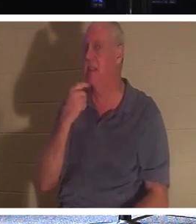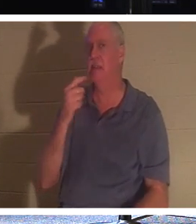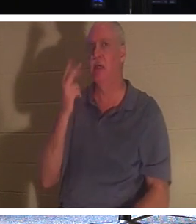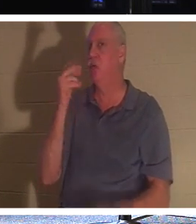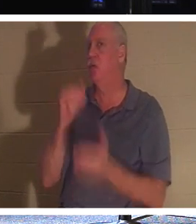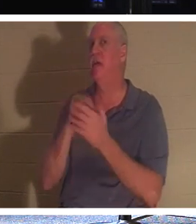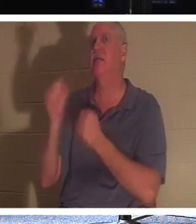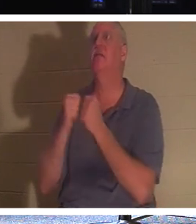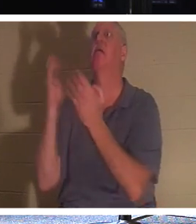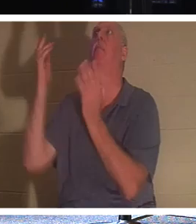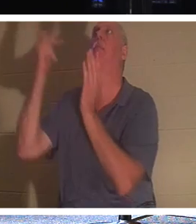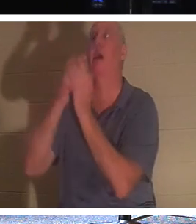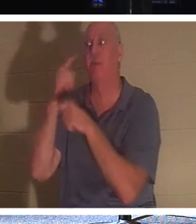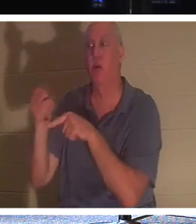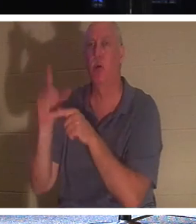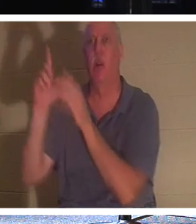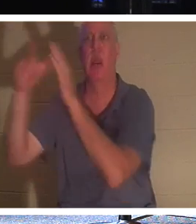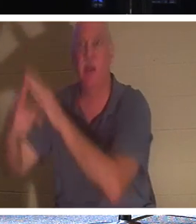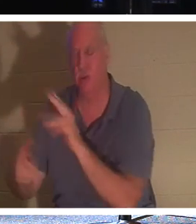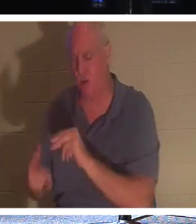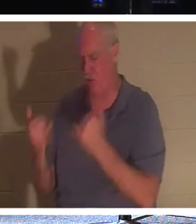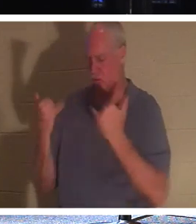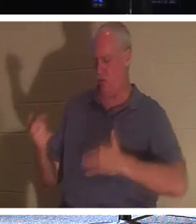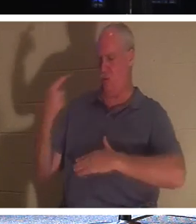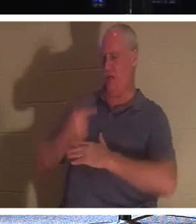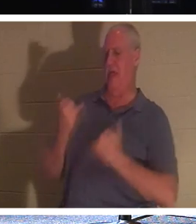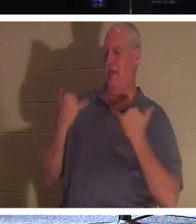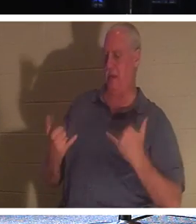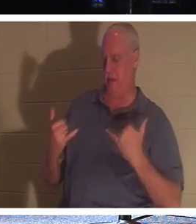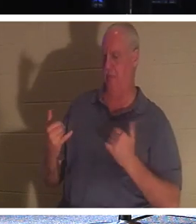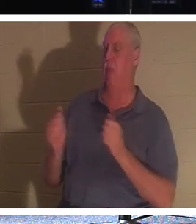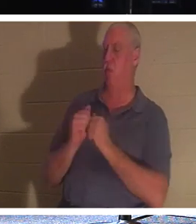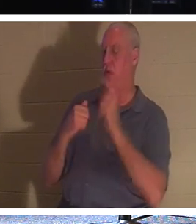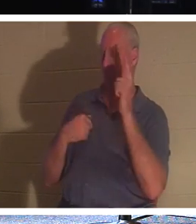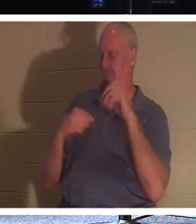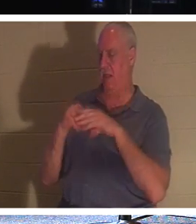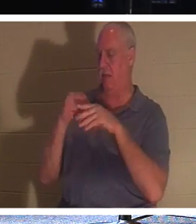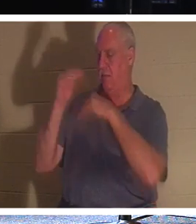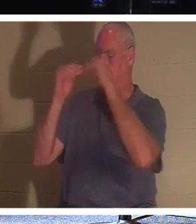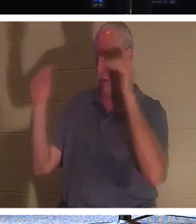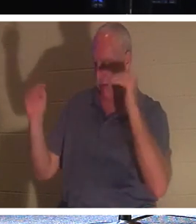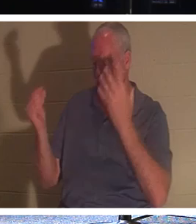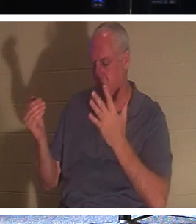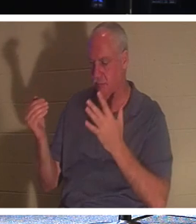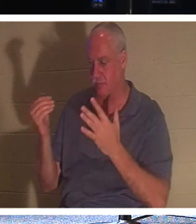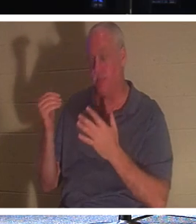、いいえ、彼は今日あなたは私と一緒に楽園にいるだろうと言いました！もしあなたが信者なら、親愛なる